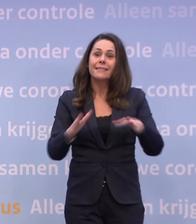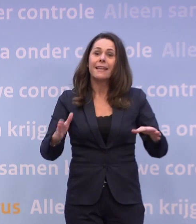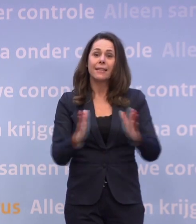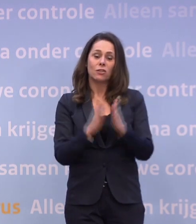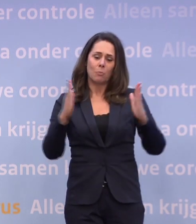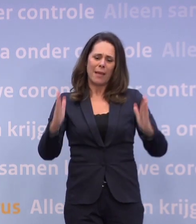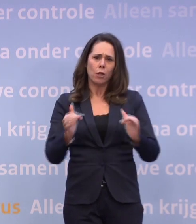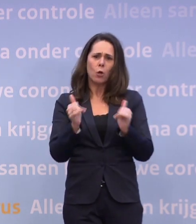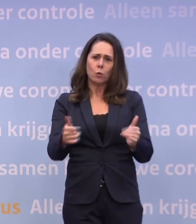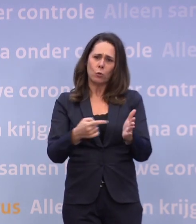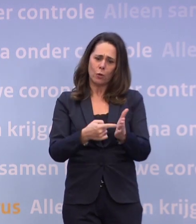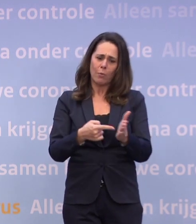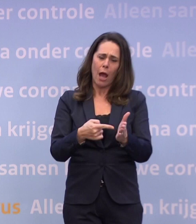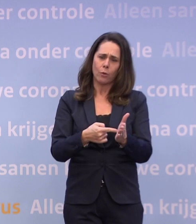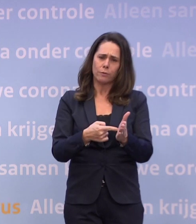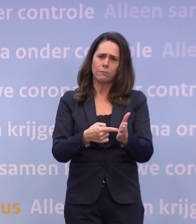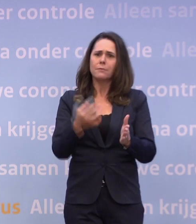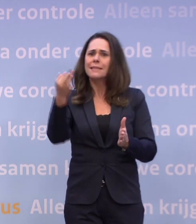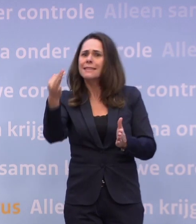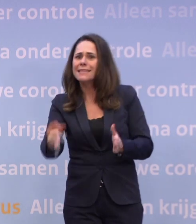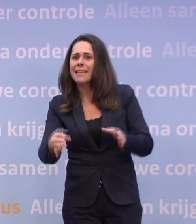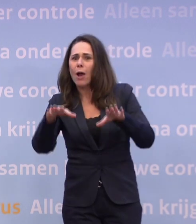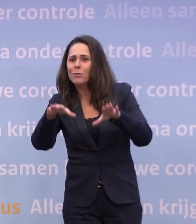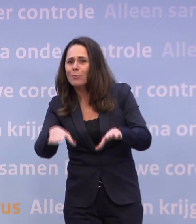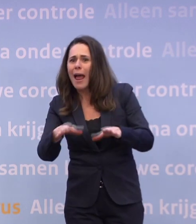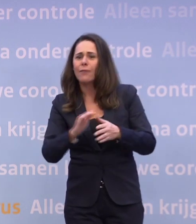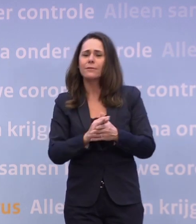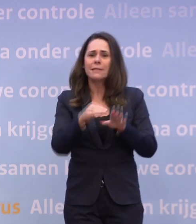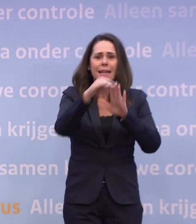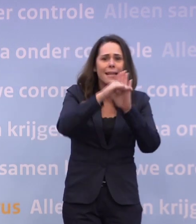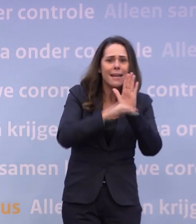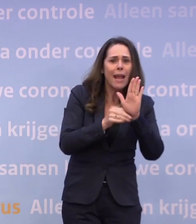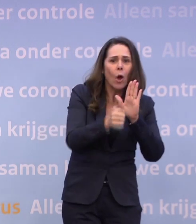...door zo veel mogelijk thuis te blijven en ons ook verder aan de regels te houden.